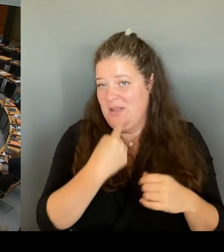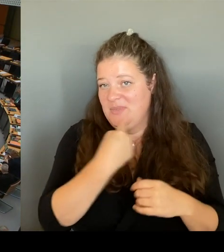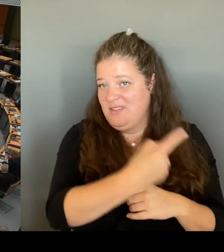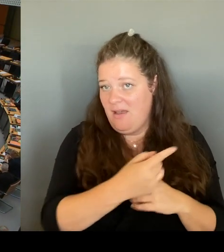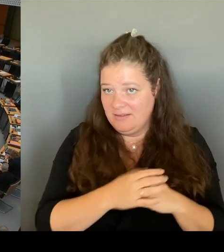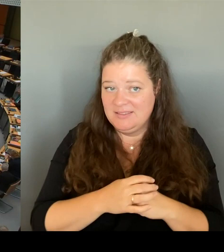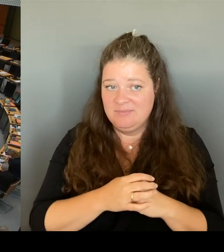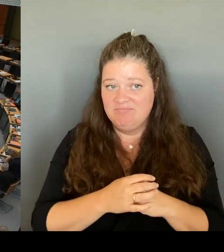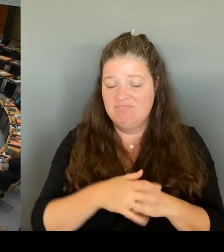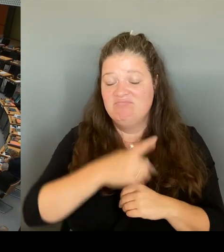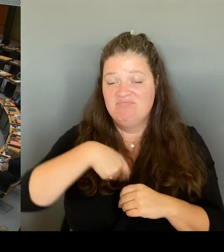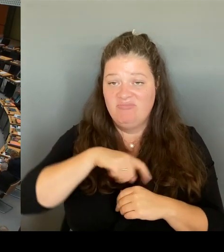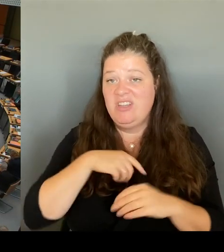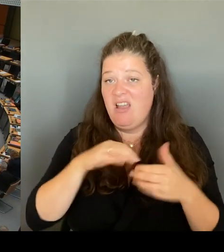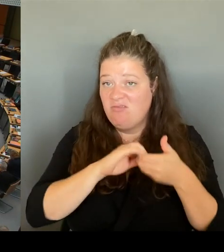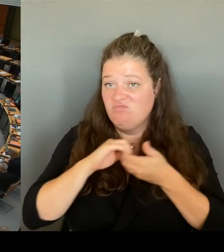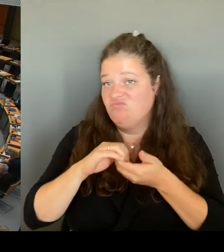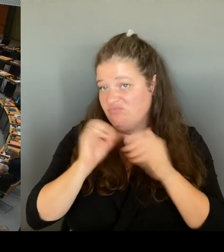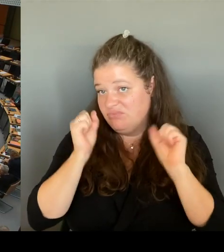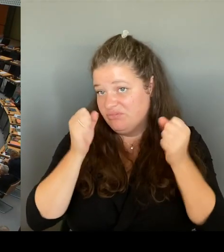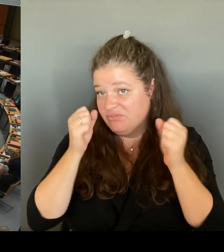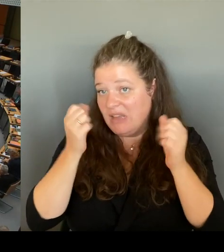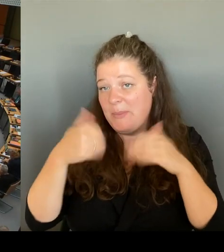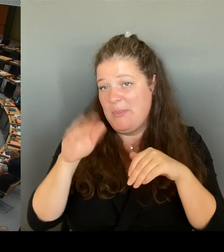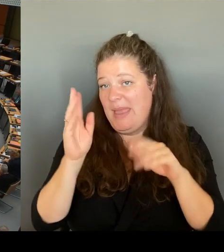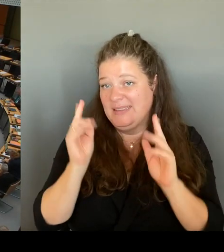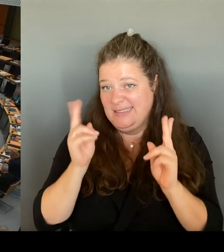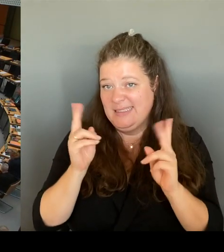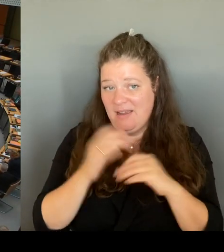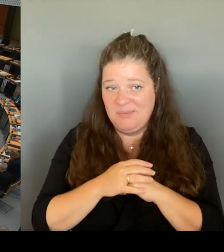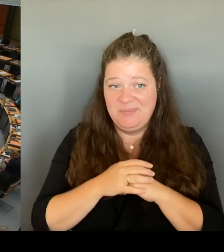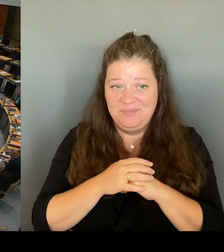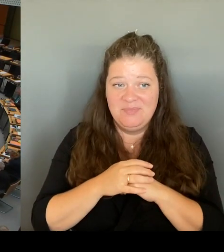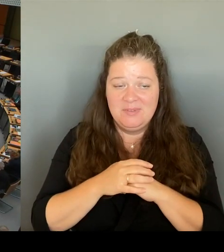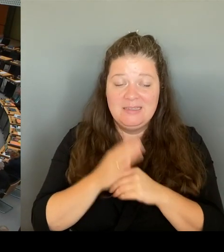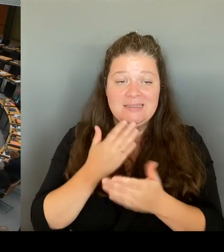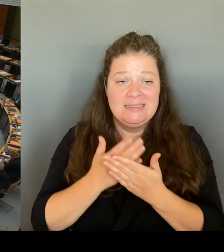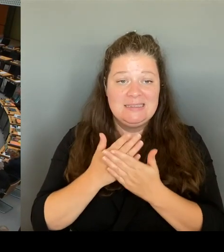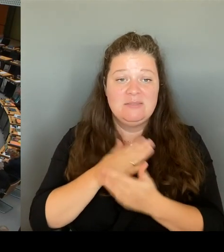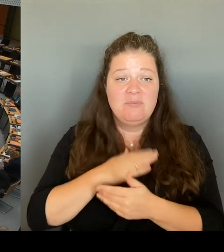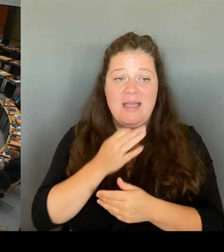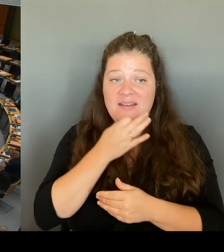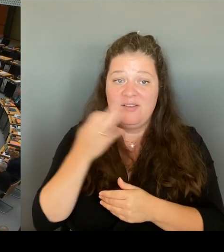wäre meine Frage, ob Sie - Also, ich finde es gut, dass Sie gesagt haben. Runder Tisch wird fortgesetzt.